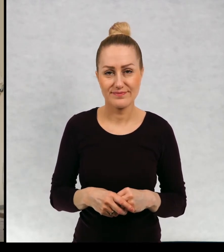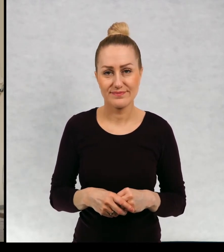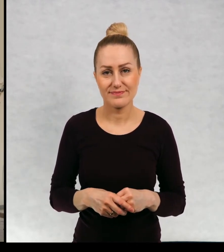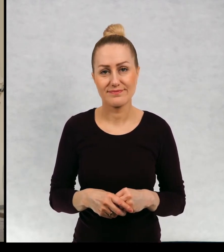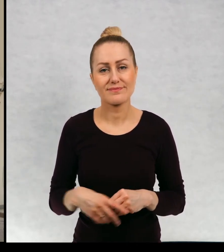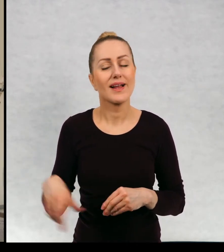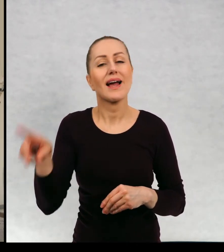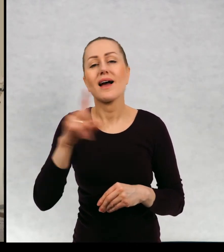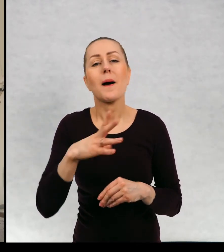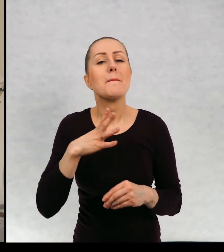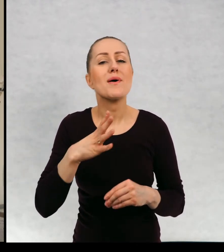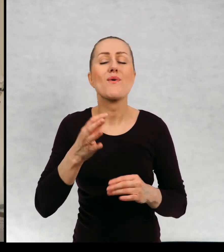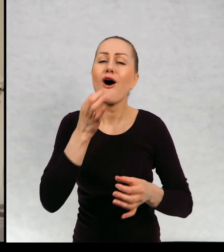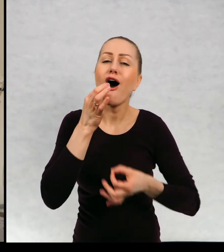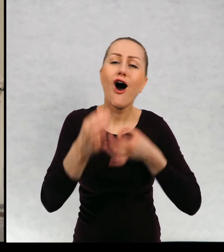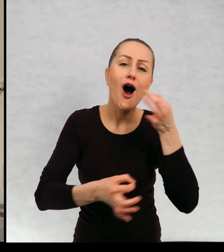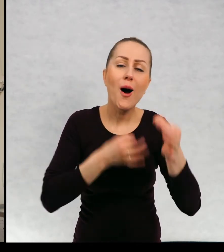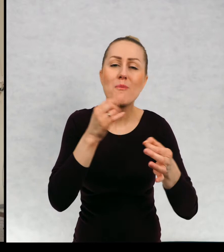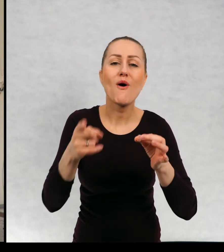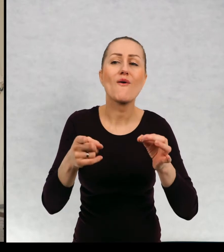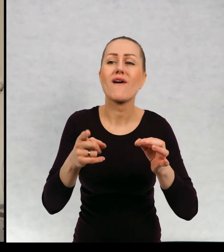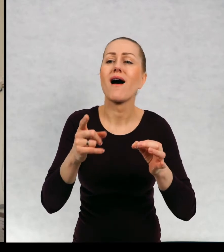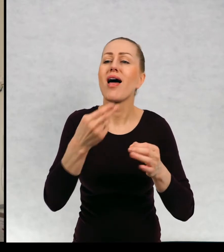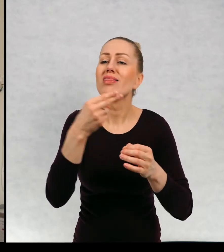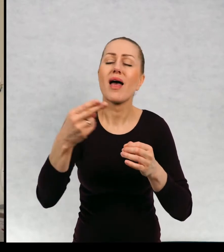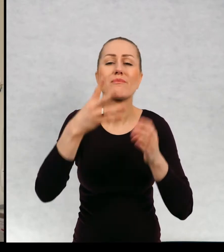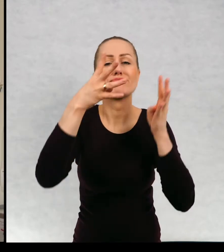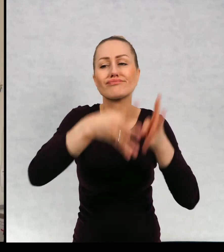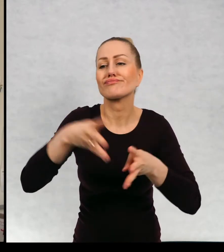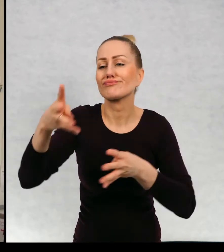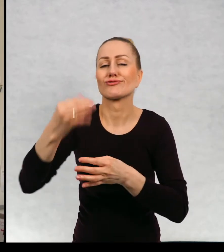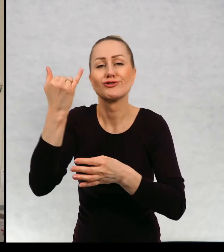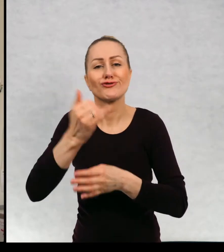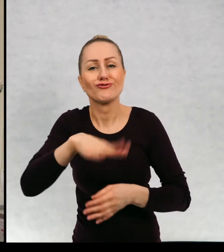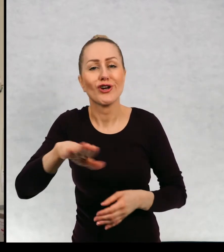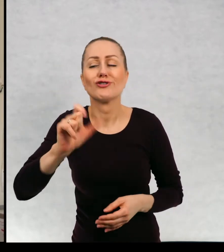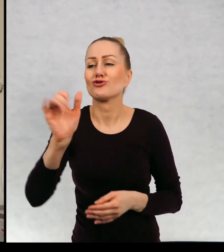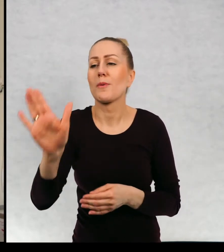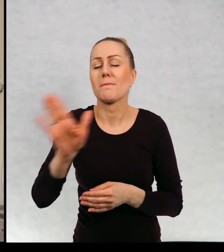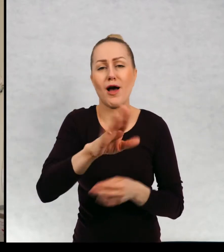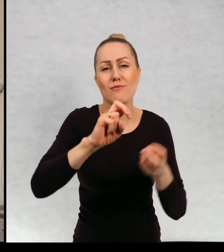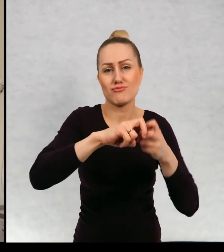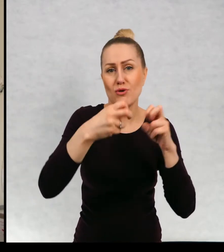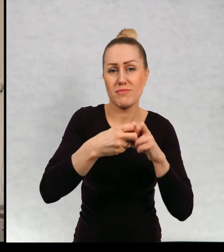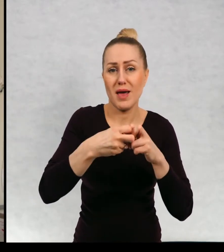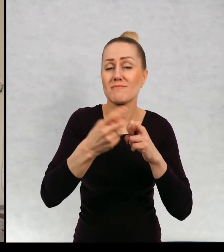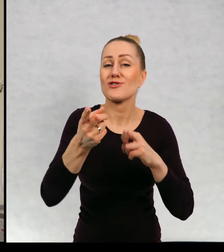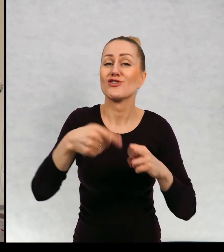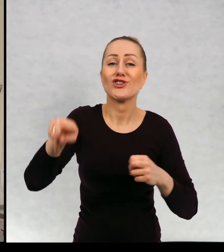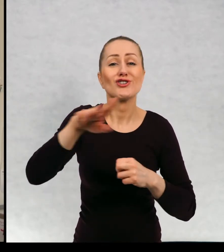opowiadania o dzieciach, które które mają kłopoty, które mają takie kłopoty, z którymi sami